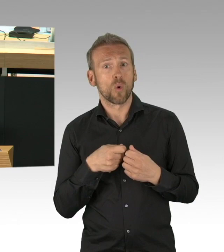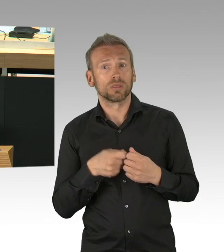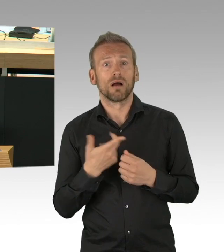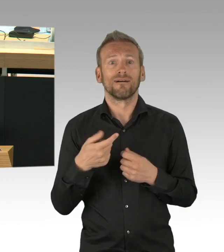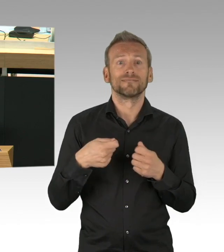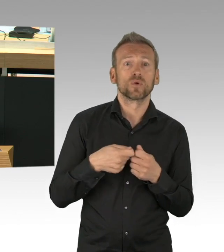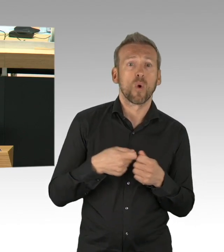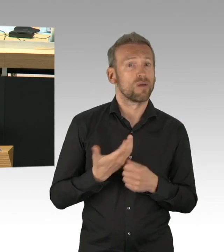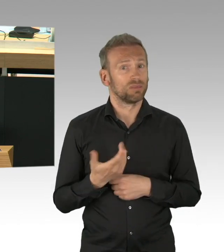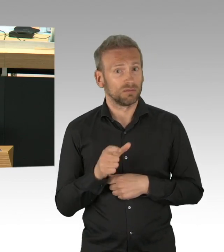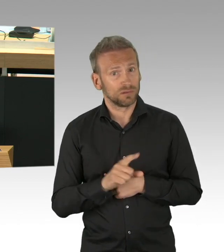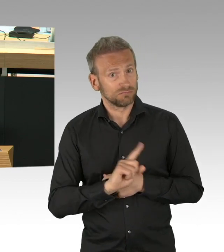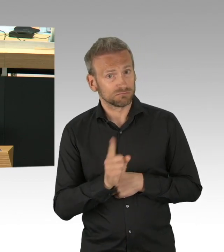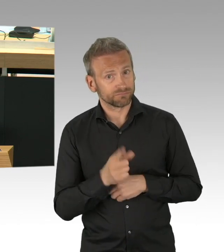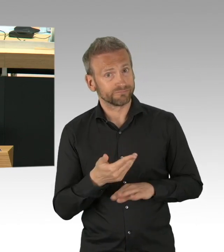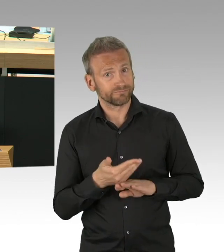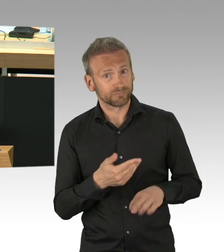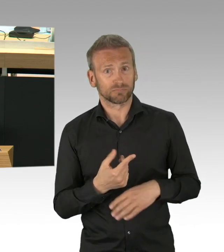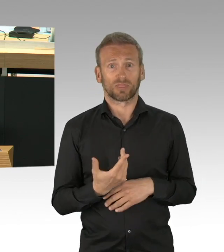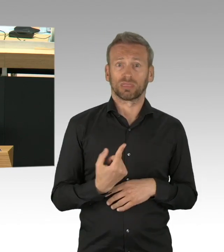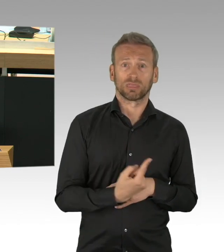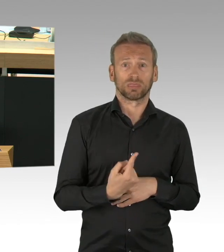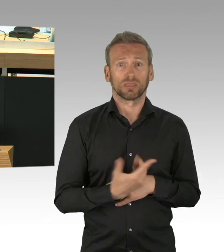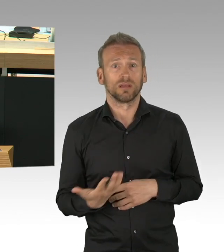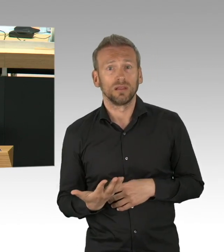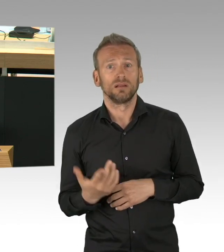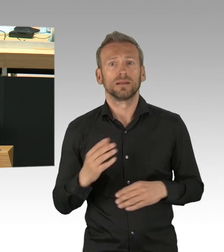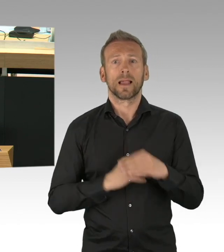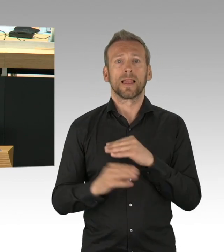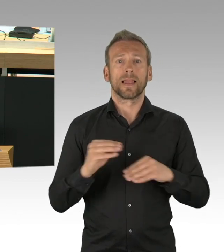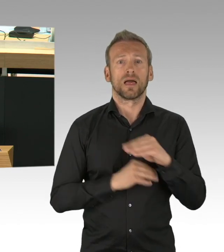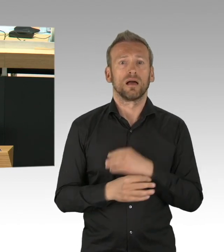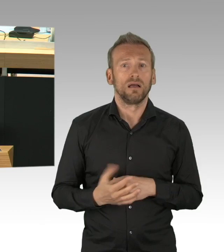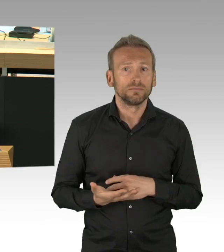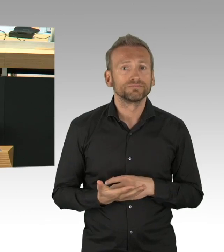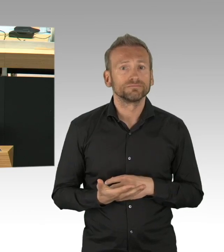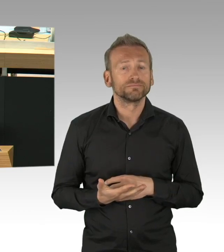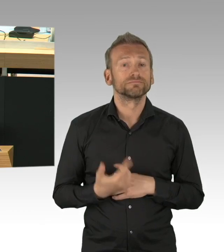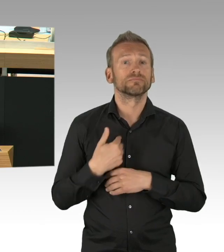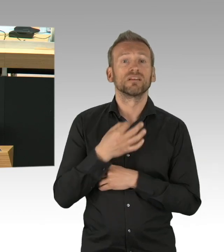Wenn Sie als Senat diese Existenzängste der Menschen in der Stadt ernst nehmen, dann geben Sie den Menschen